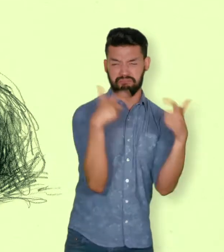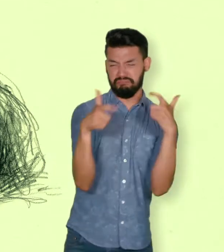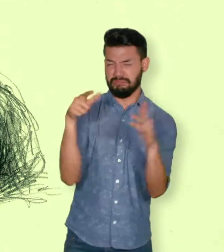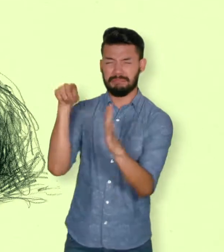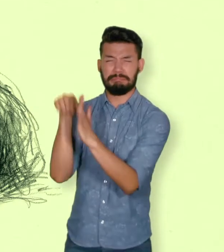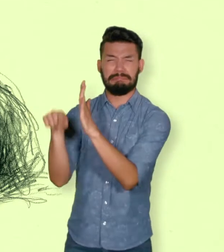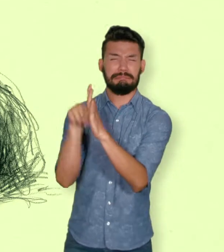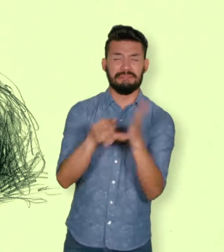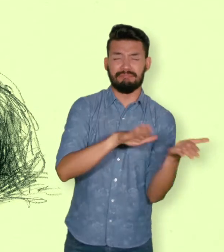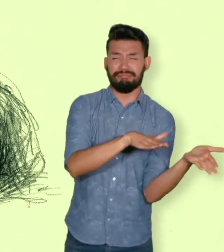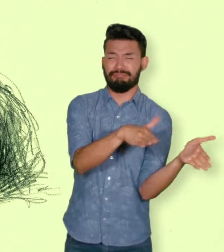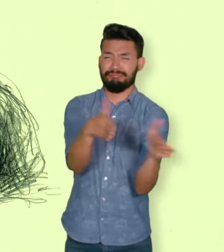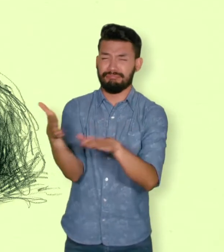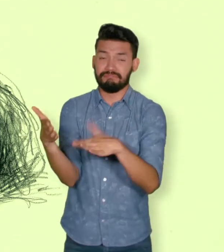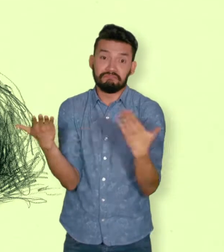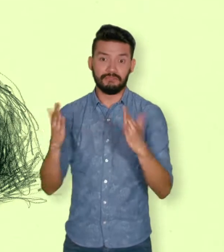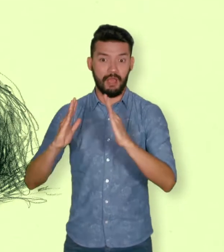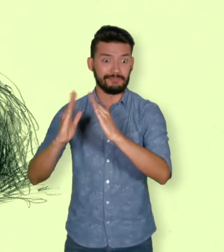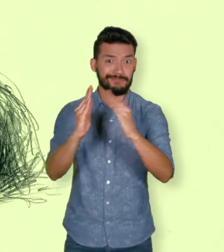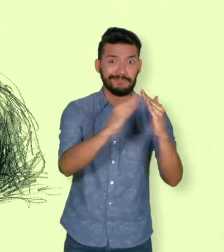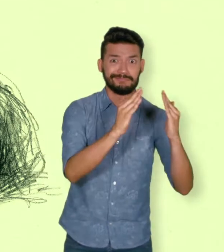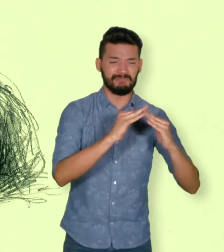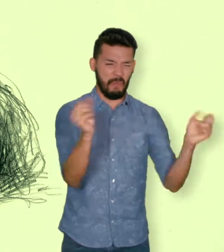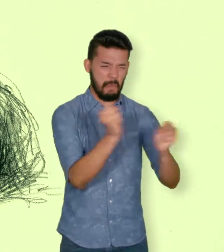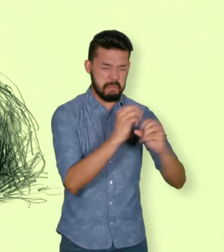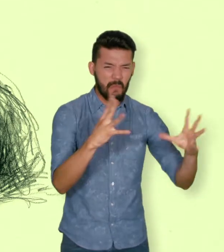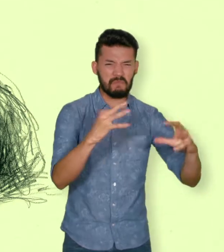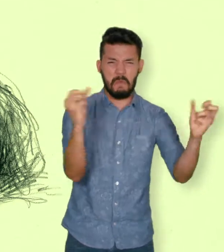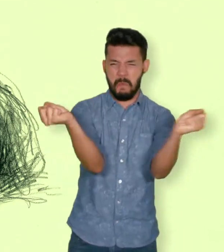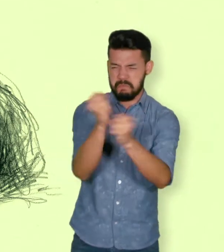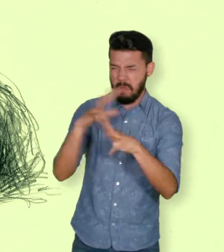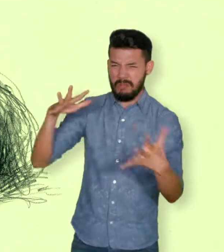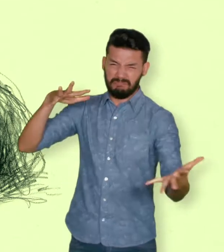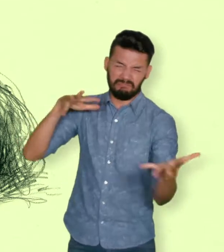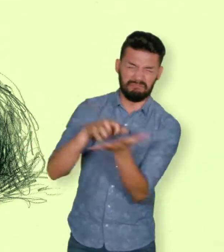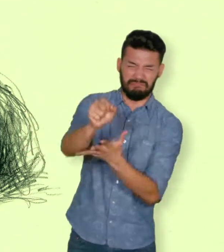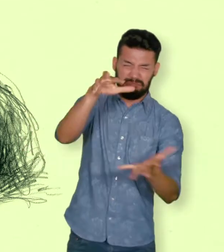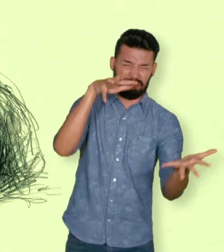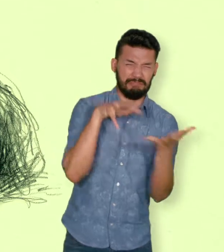destrucción de sus bienes, desplazamiento o destrucción del sitio donde viven.